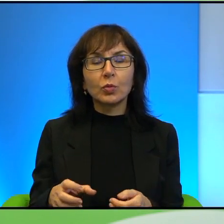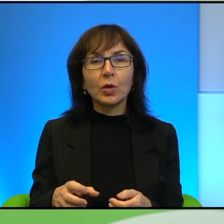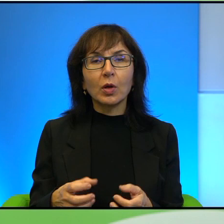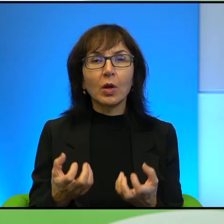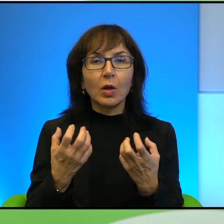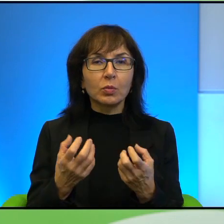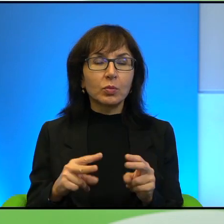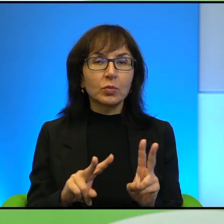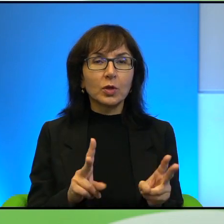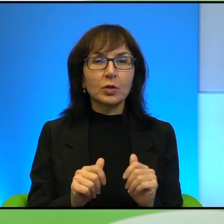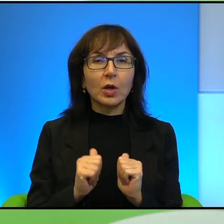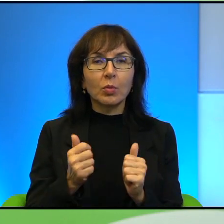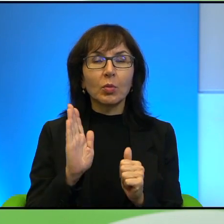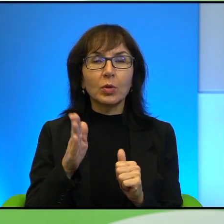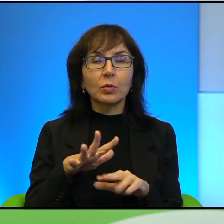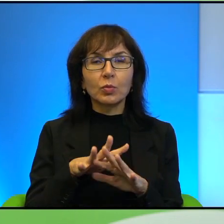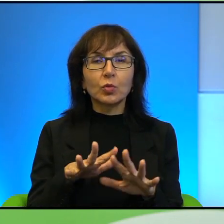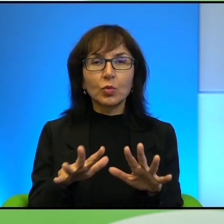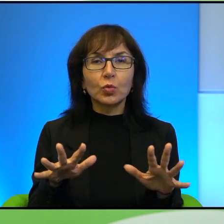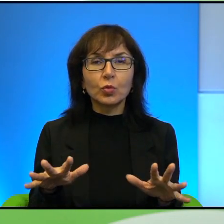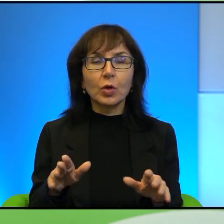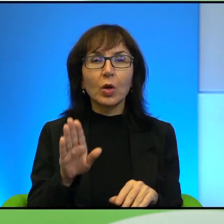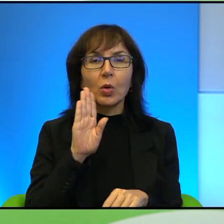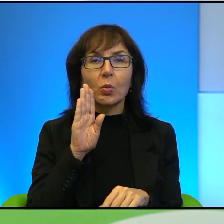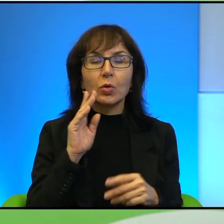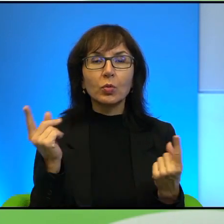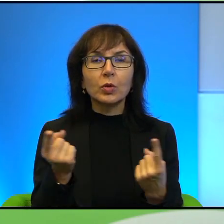tak jakby, żeby było ich dużo. Podobna sytuacja jest w przypadku rabów.